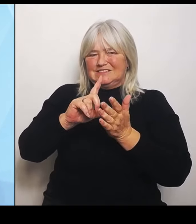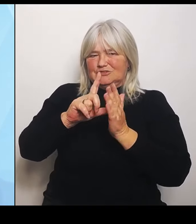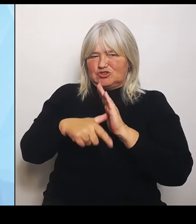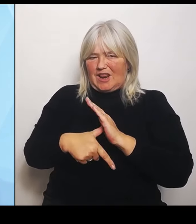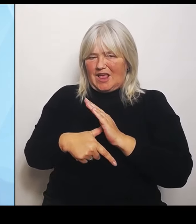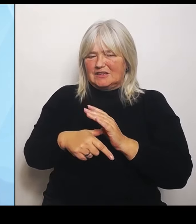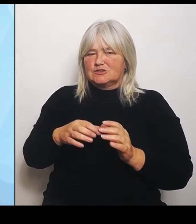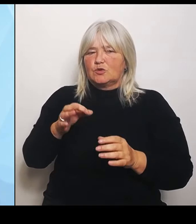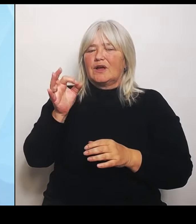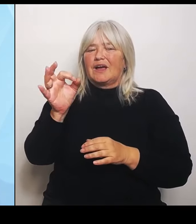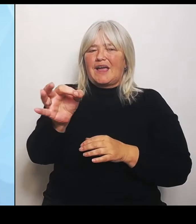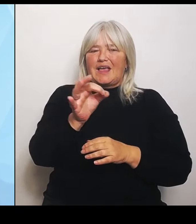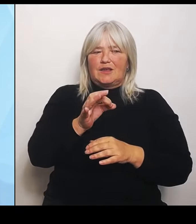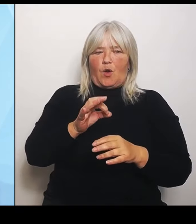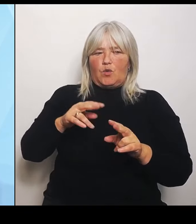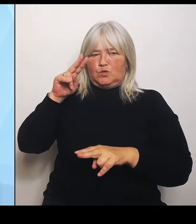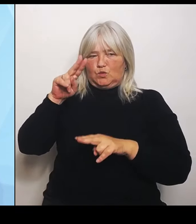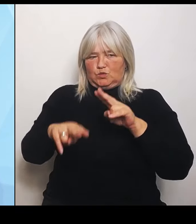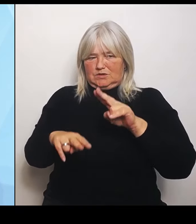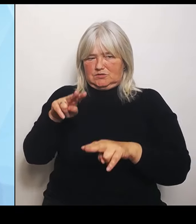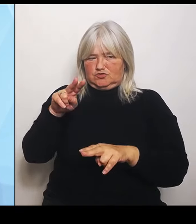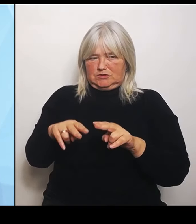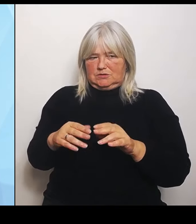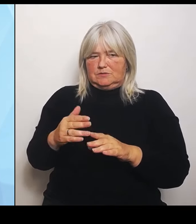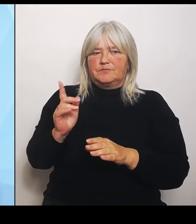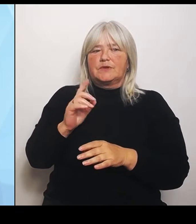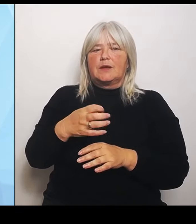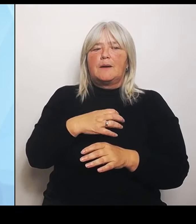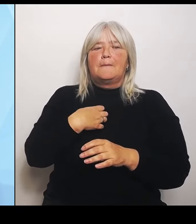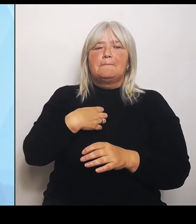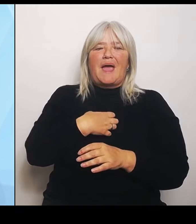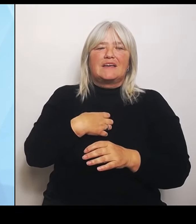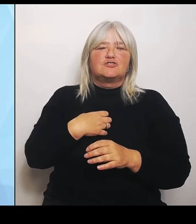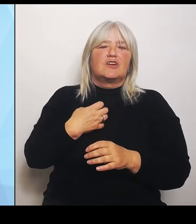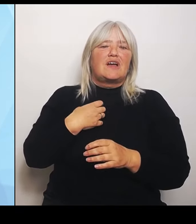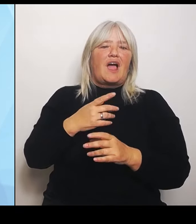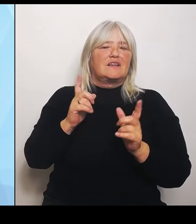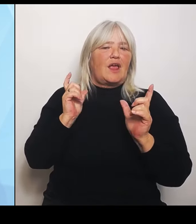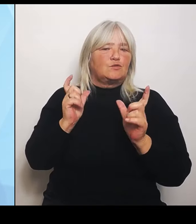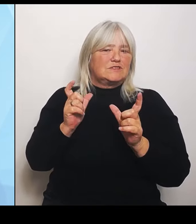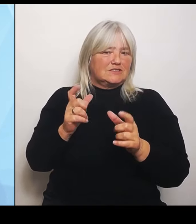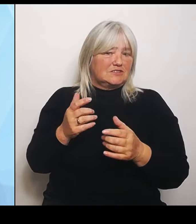Krankenhausgesellschaft sehr wichtig, aber auch der Arbeitsgemeinschaft der Krankenkassen, weil man so einfach